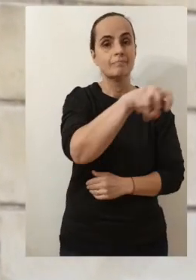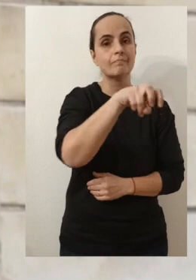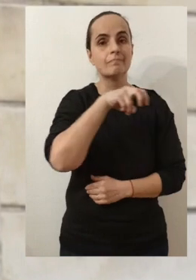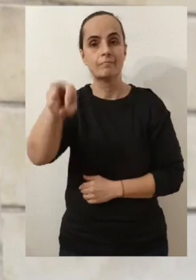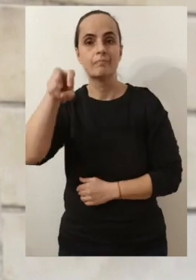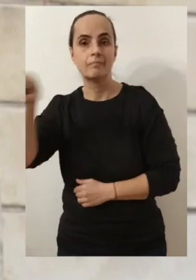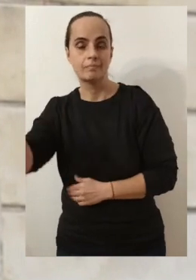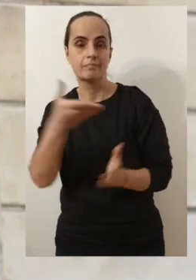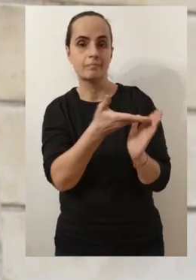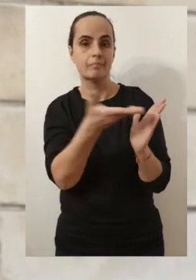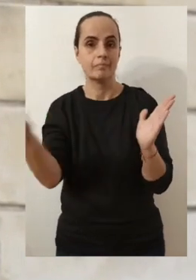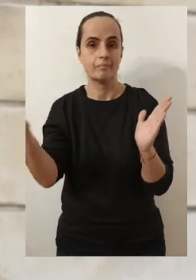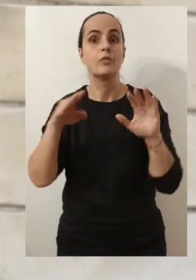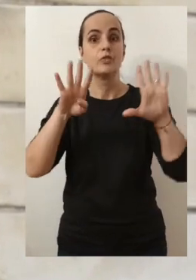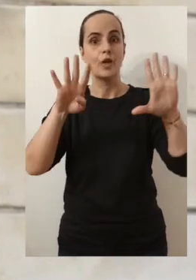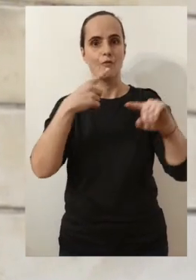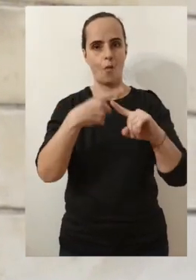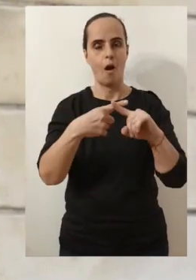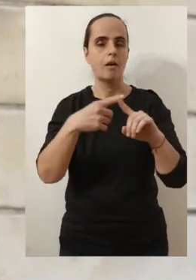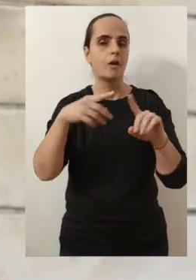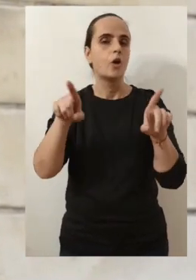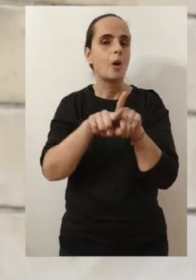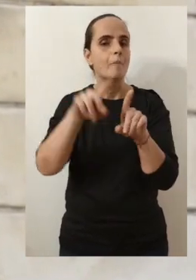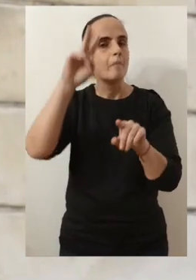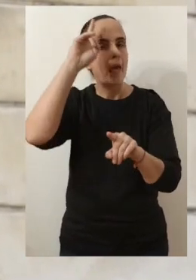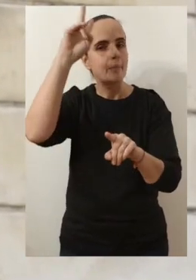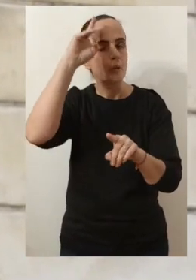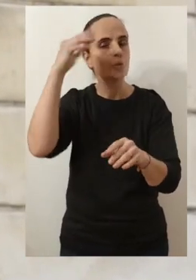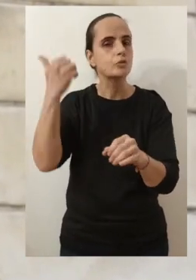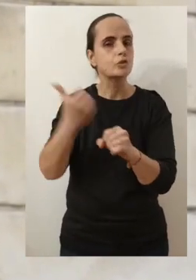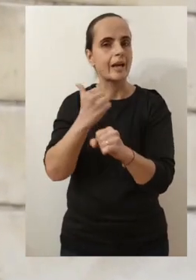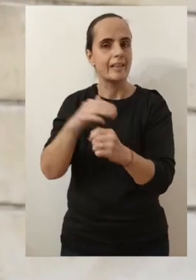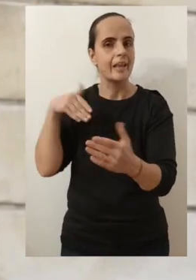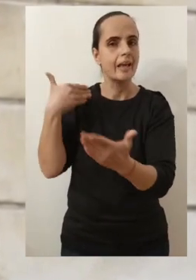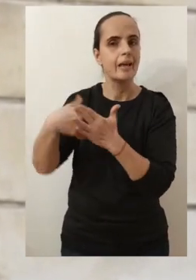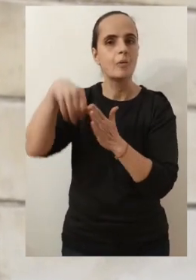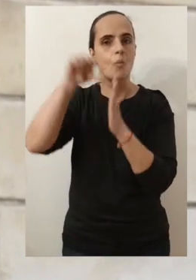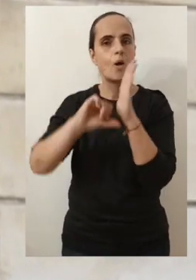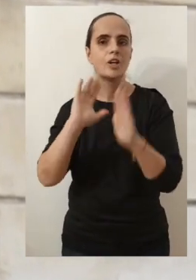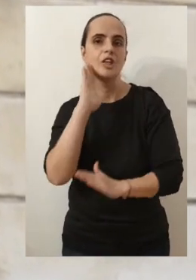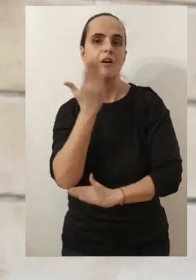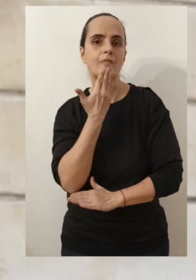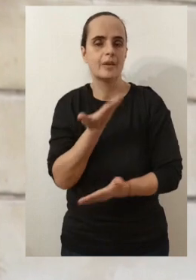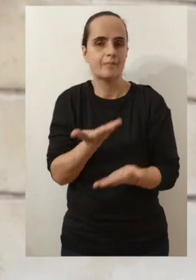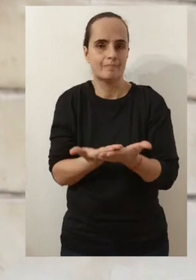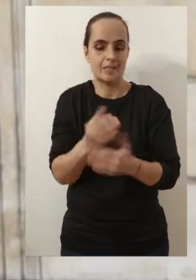de pouvoir faire ces 9 rencontres qui rythment habituellement mon calendrier du mois de janvier.